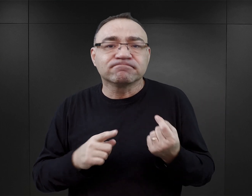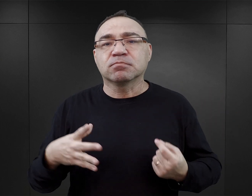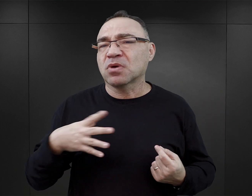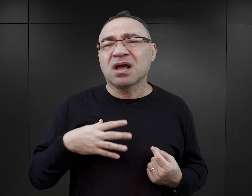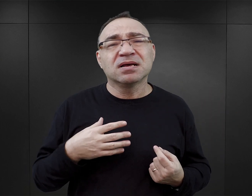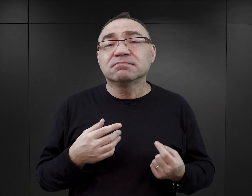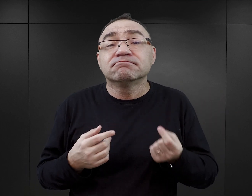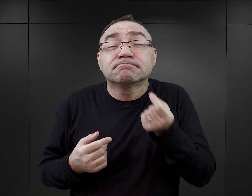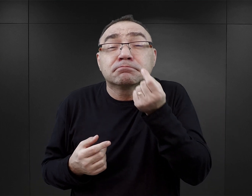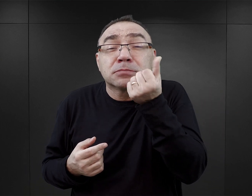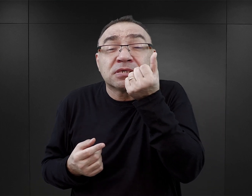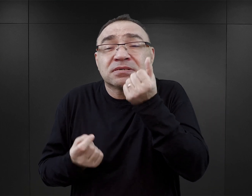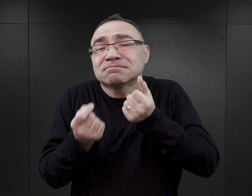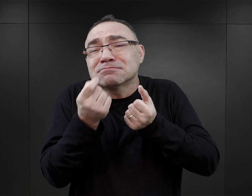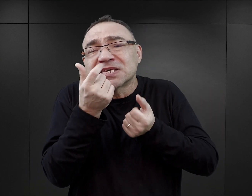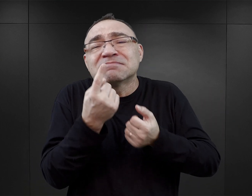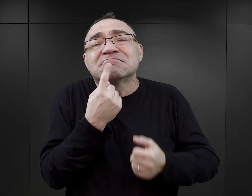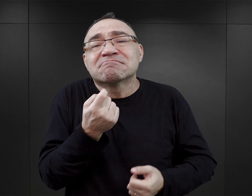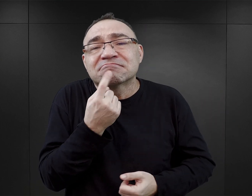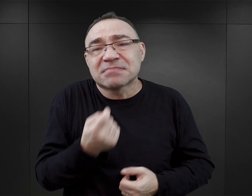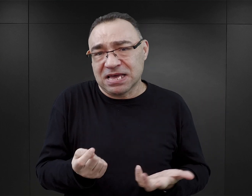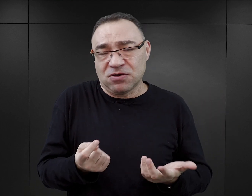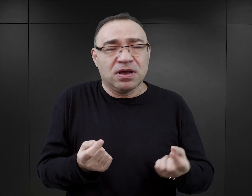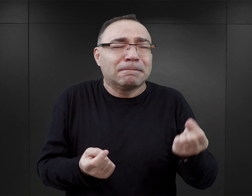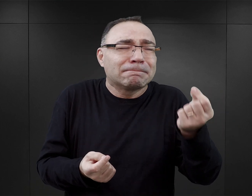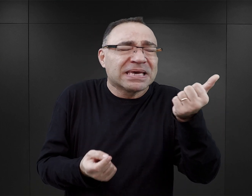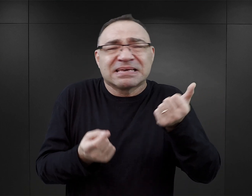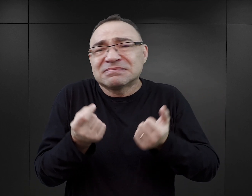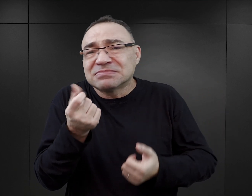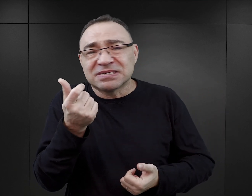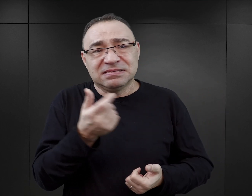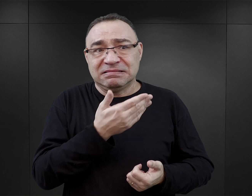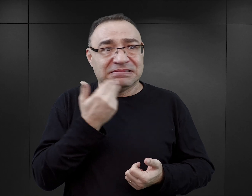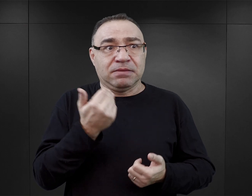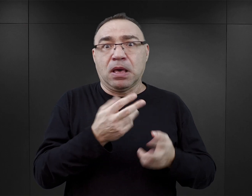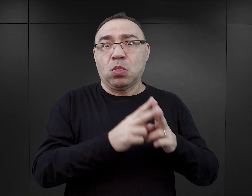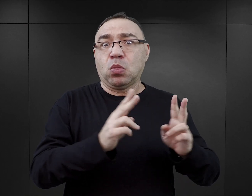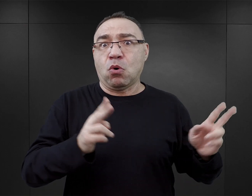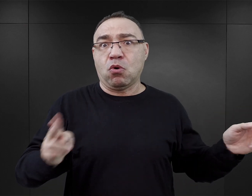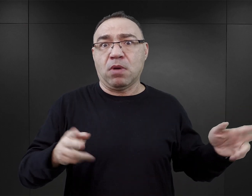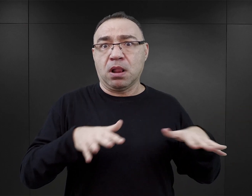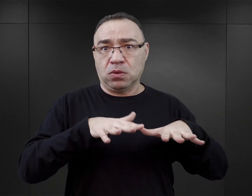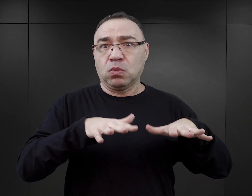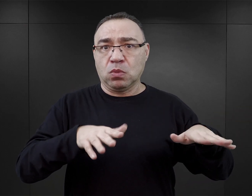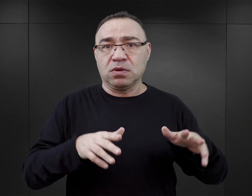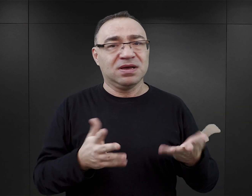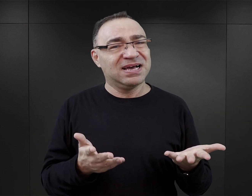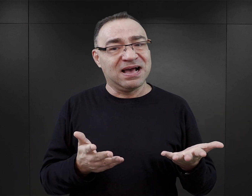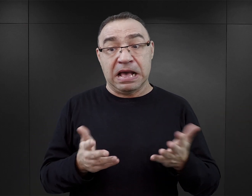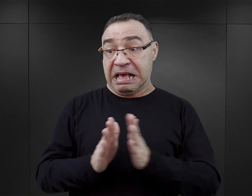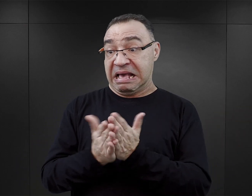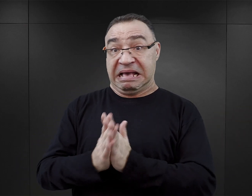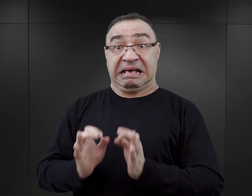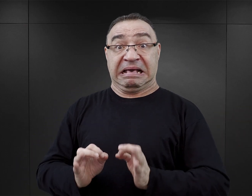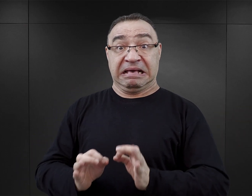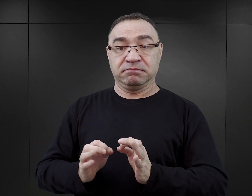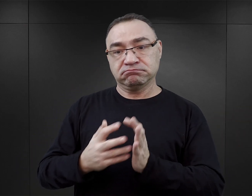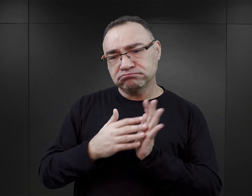Jednak, tak jak mówię, to były przypadki jednostkowe, incydentalne, nie stanowiły one normy. Natomiast tego typu literatura,